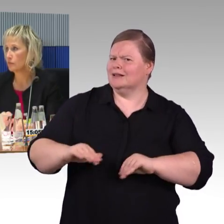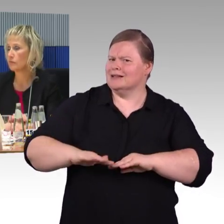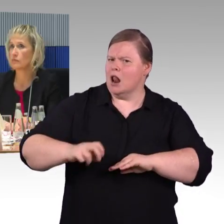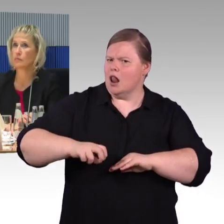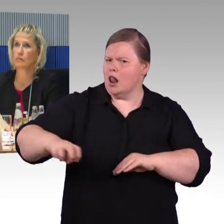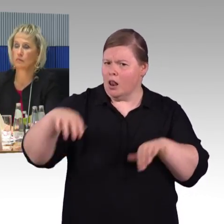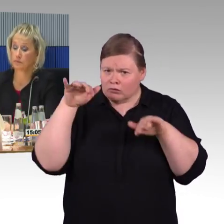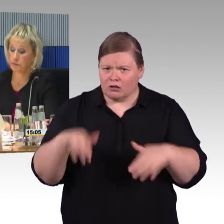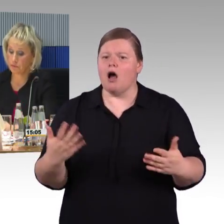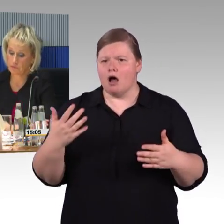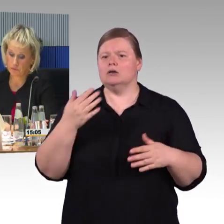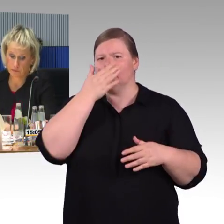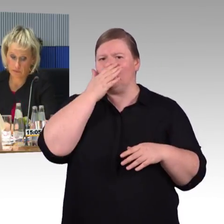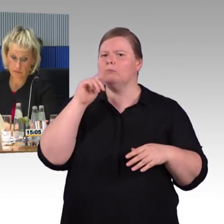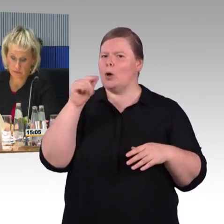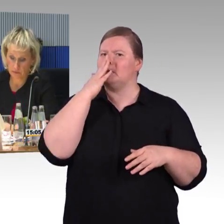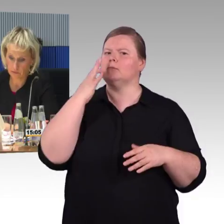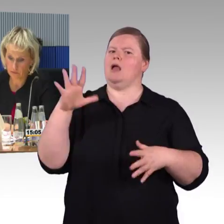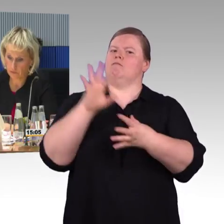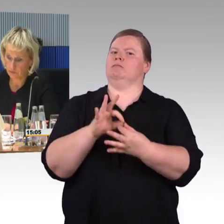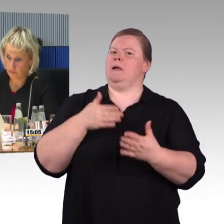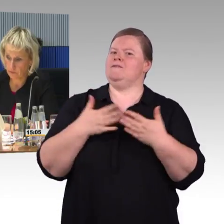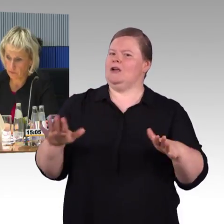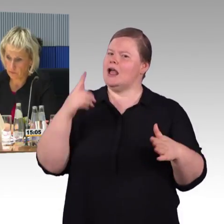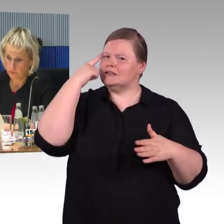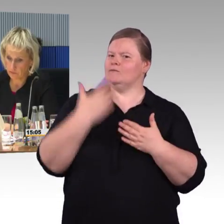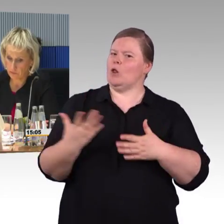ist die Ausweitung von "Reisen für alle" für alle Verkehrsträger,